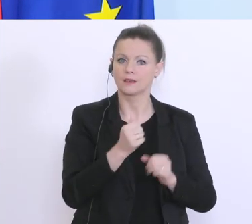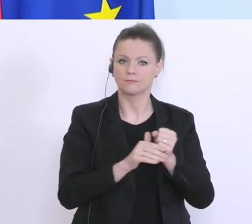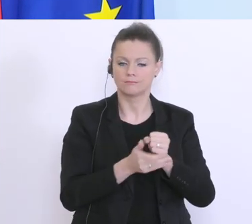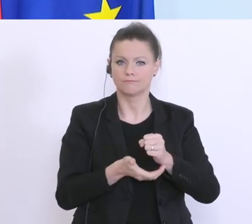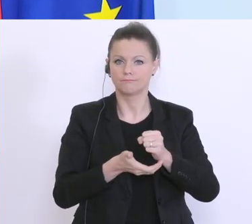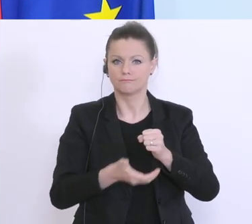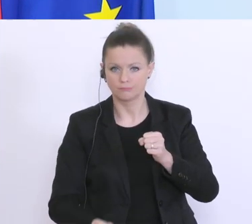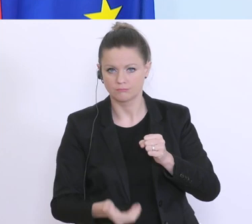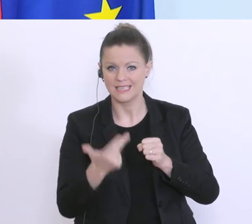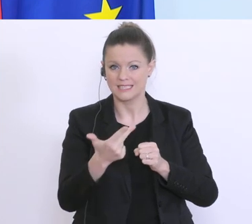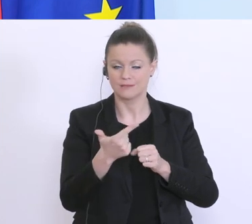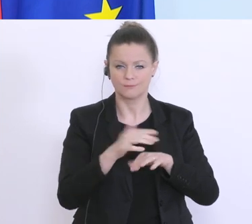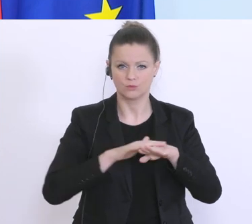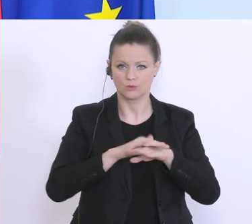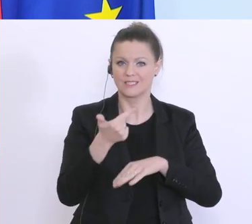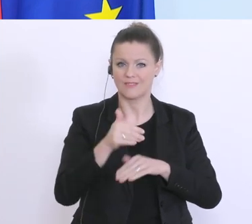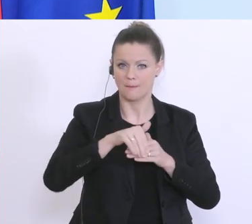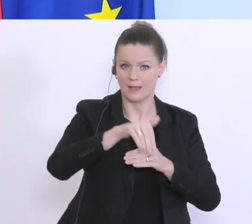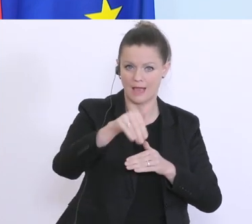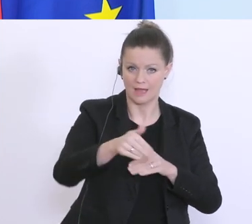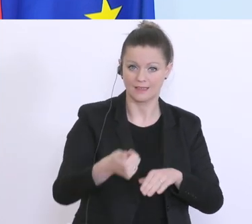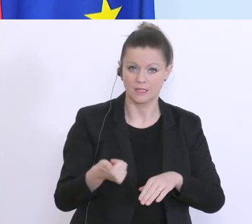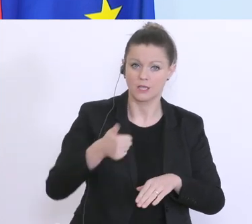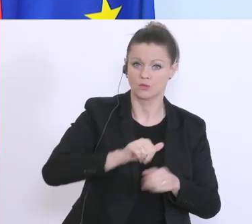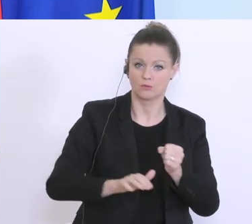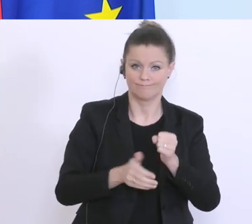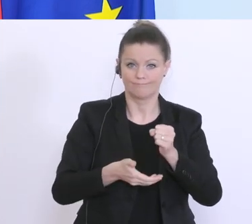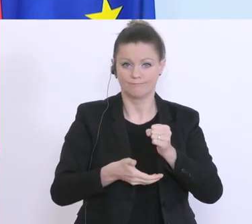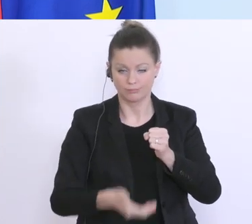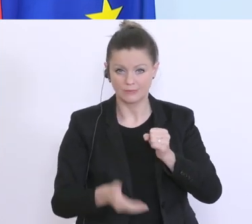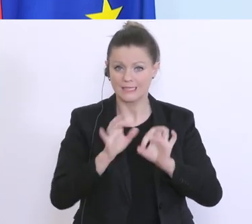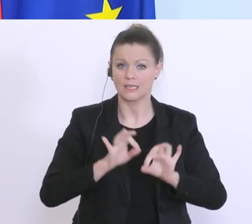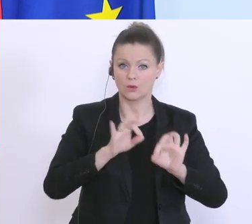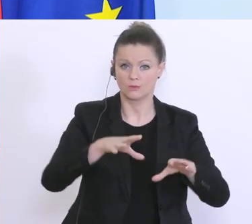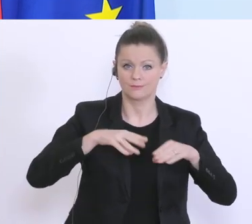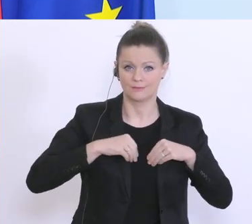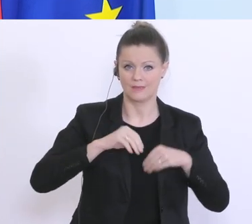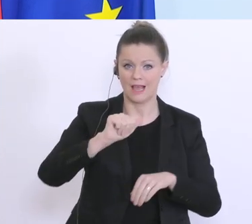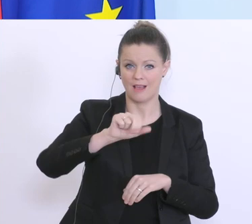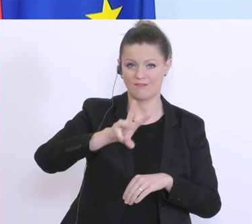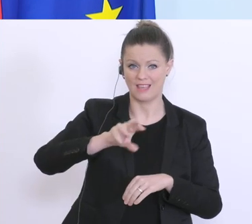aufgestockt, und das wird sehr, sehr gut auch angenommen. Bei der AWS stocken wir jetzt auf